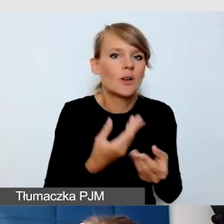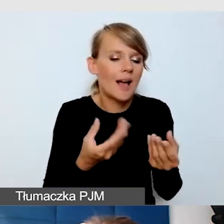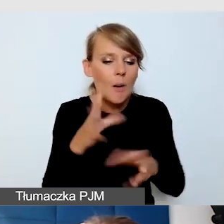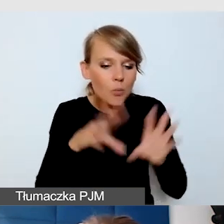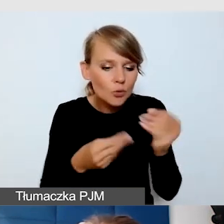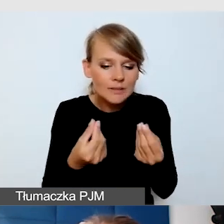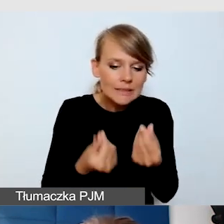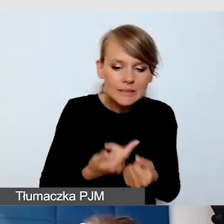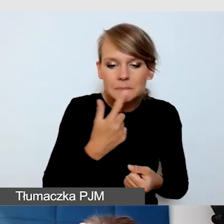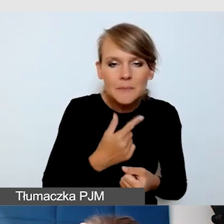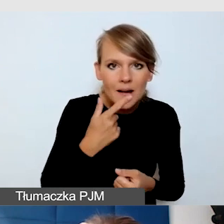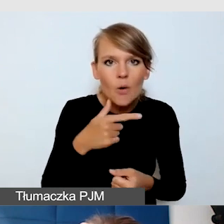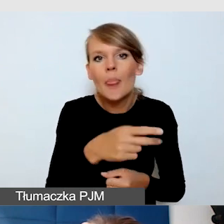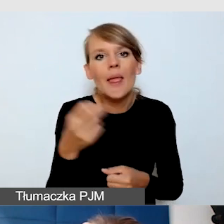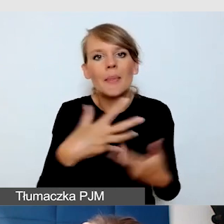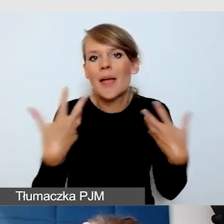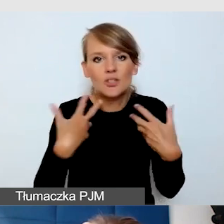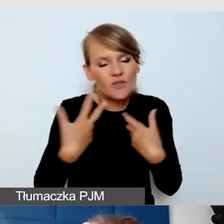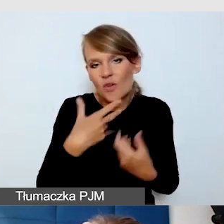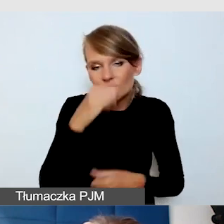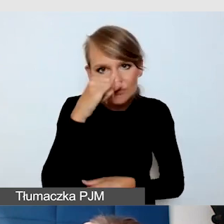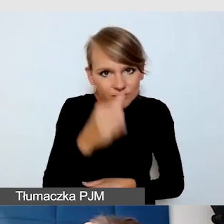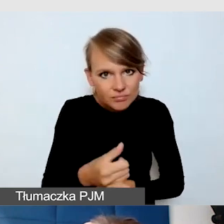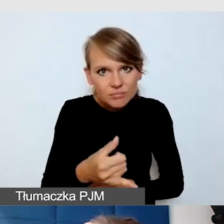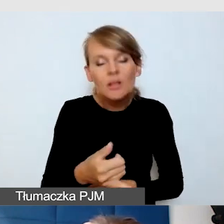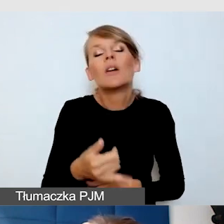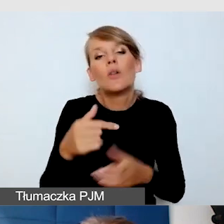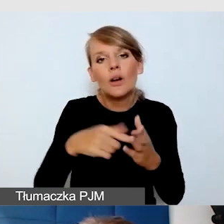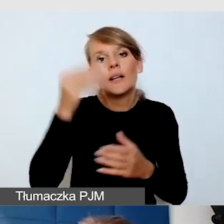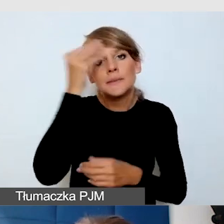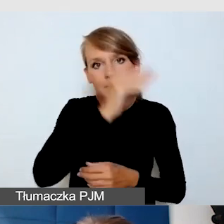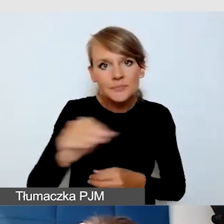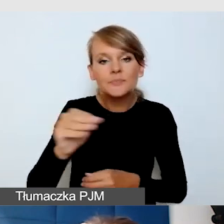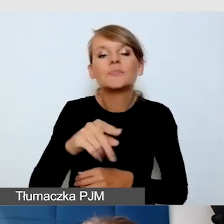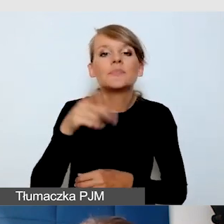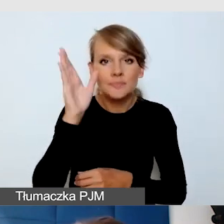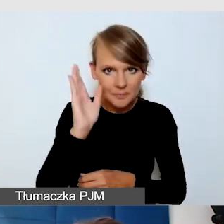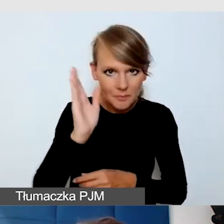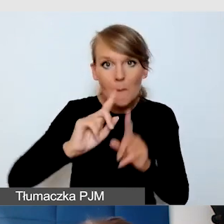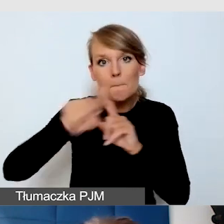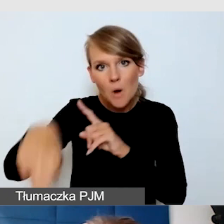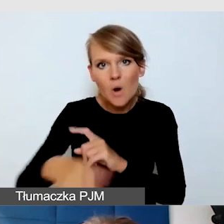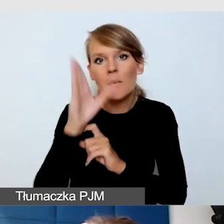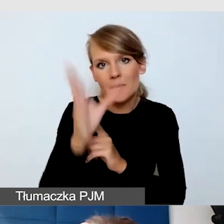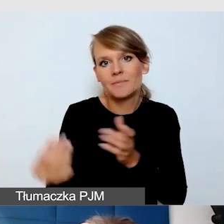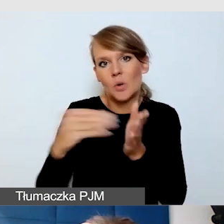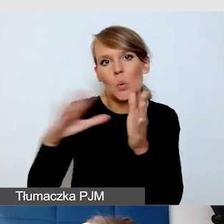Wtedy informujemy, że wydarzenie zostanie uzupełnione o napisy i podajemy datę.